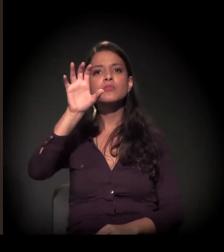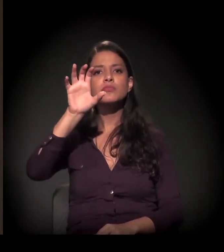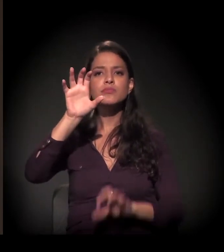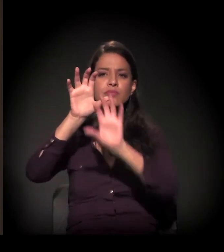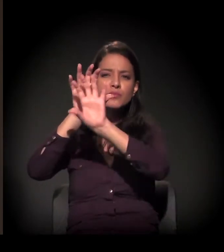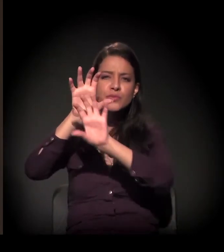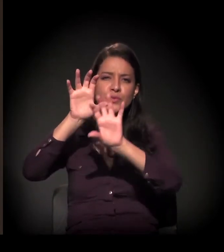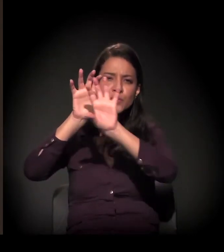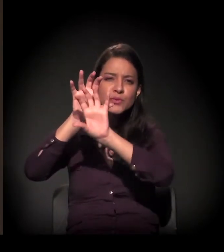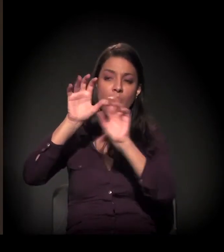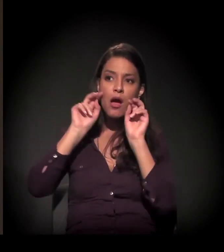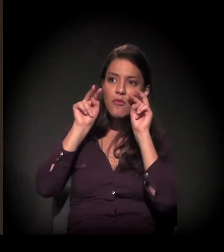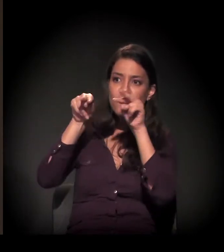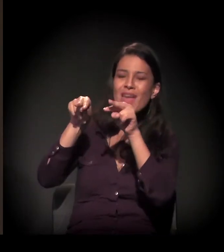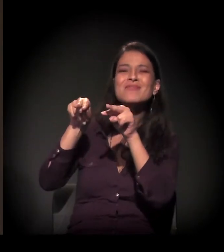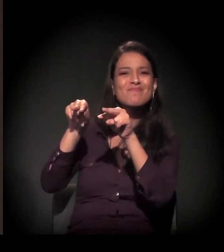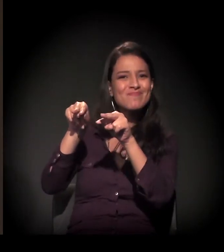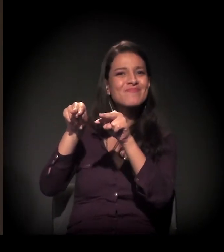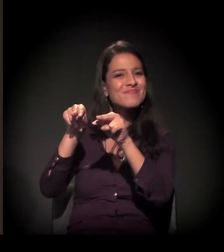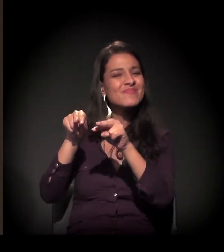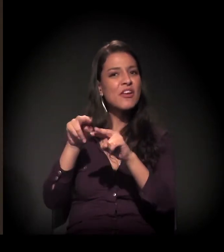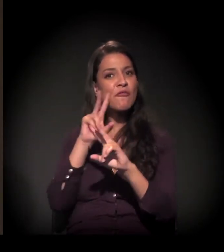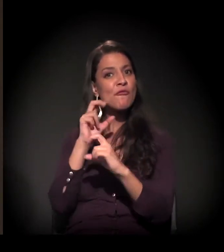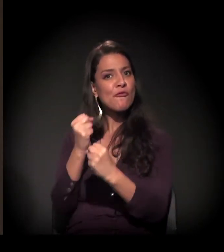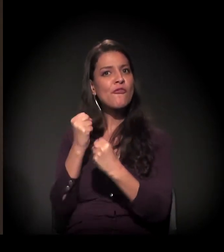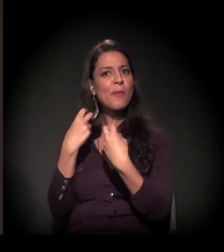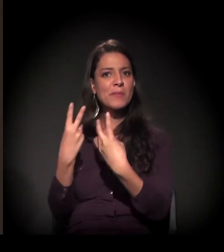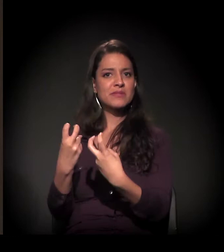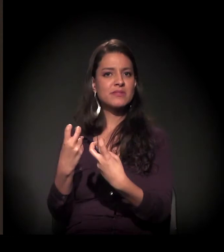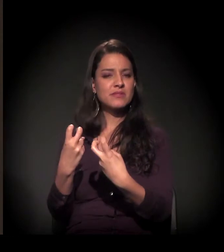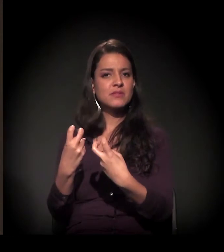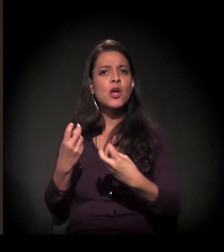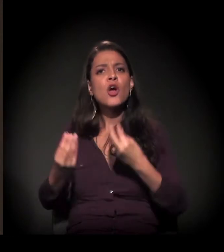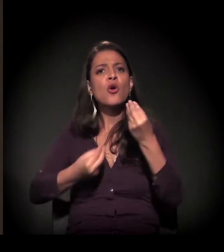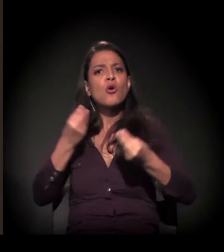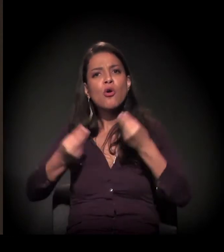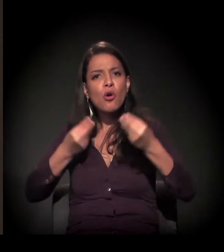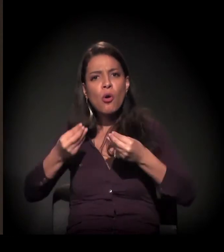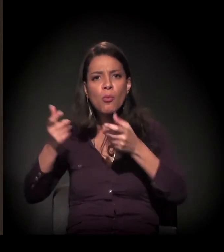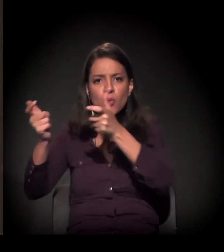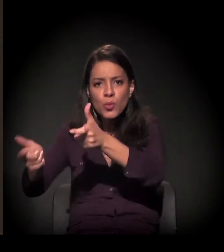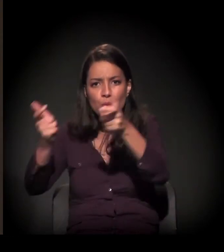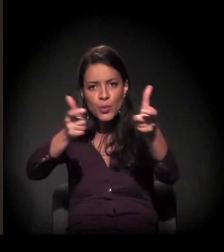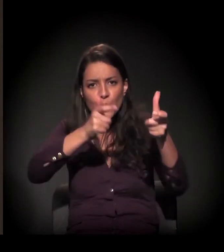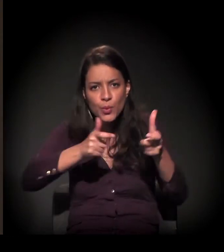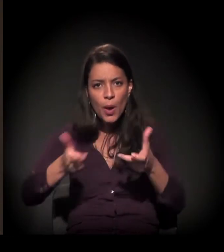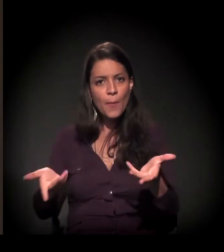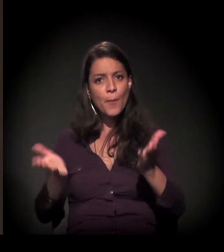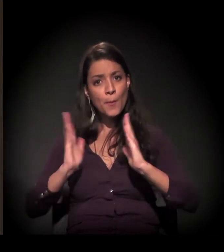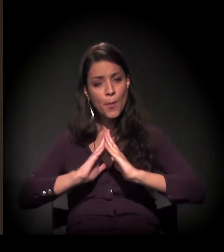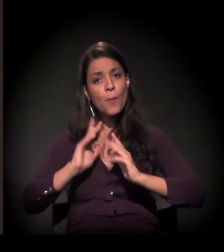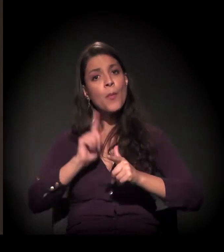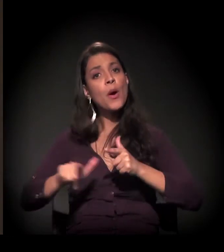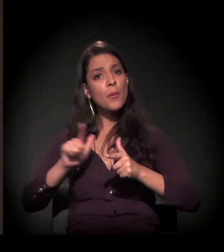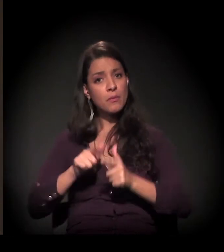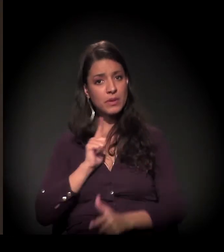como que de cima a coisa é extremamente visível. Então queria que você falasse um pouco sobre a dimensão física do problema da moradia de São Paulo e, depois,